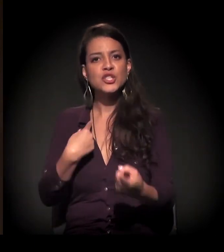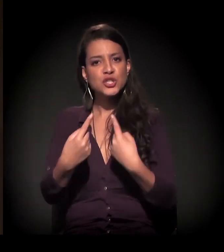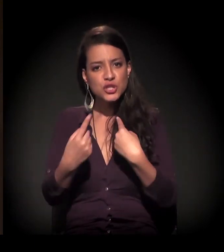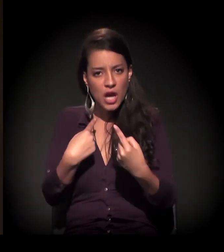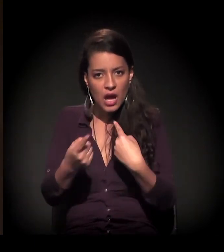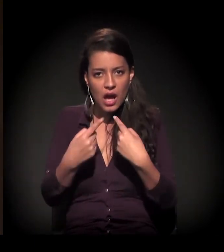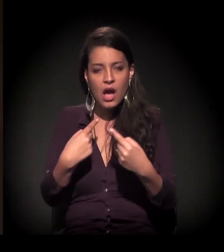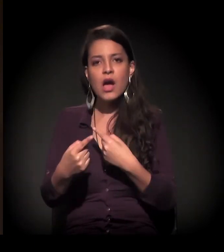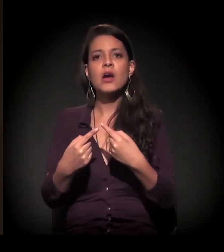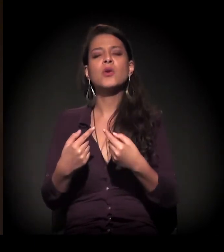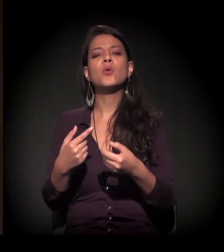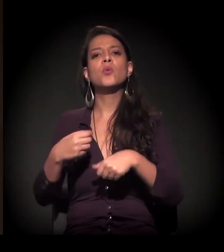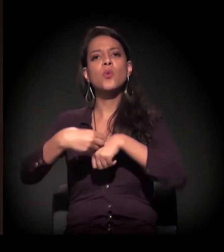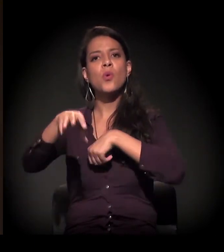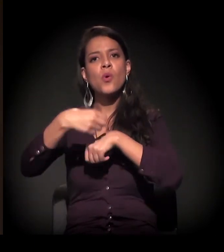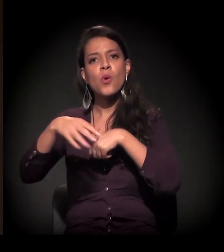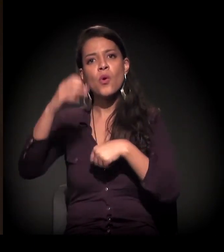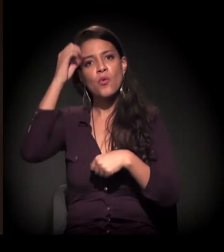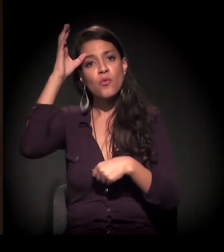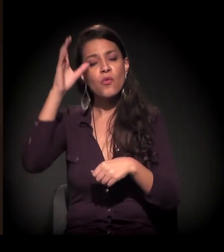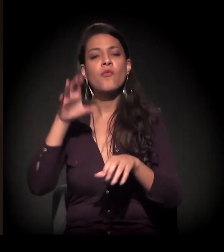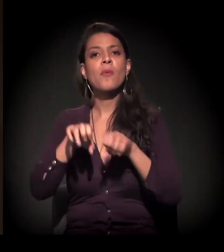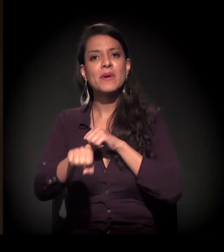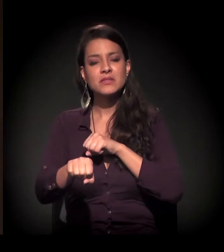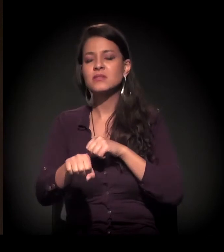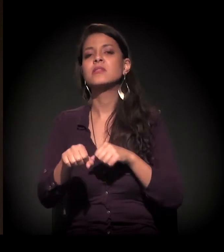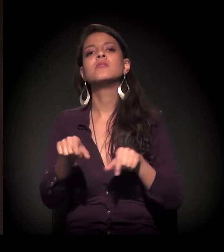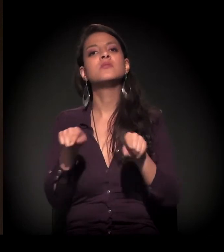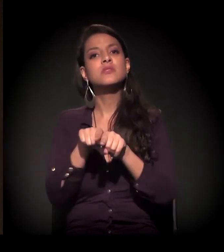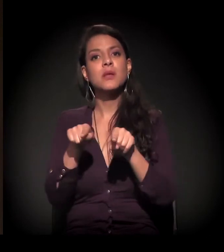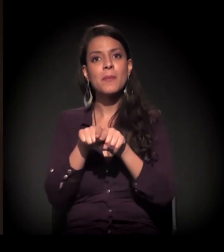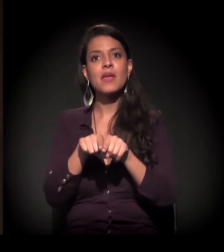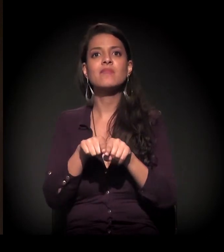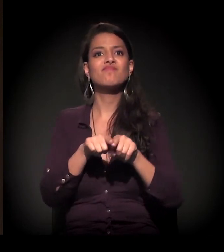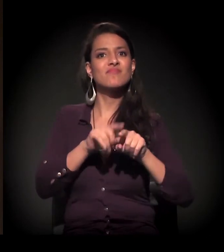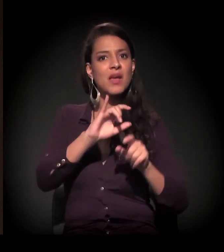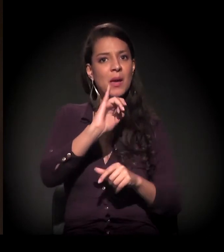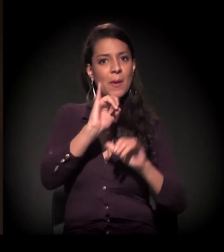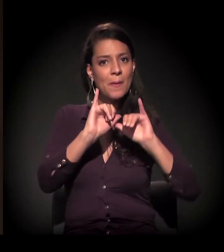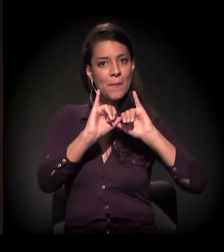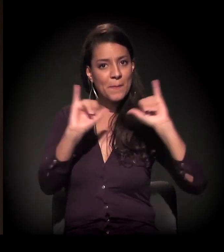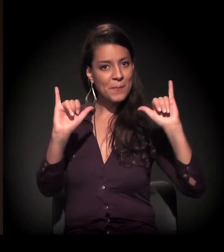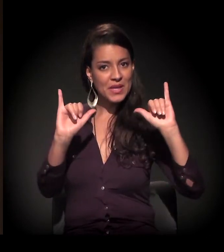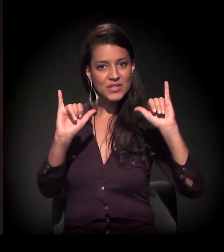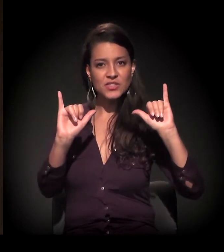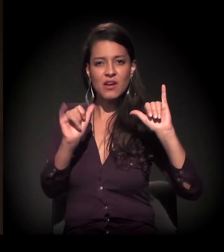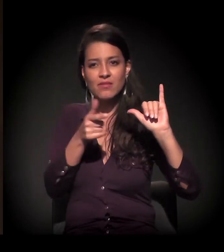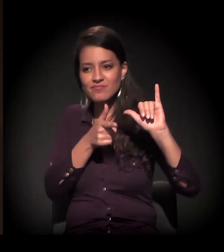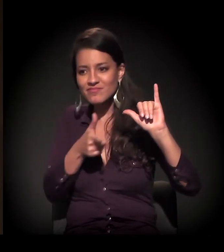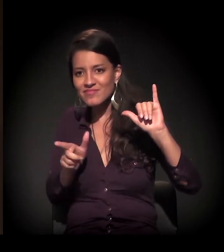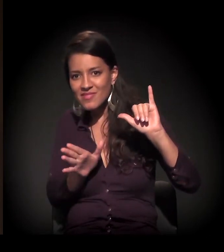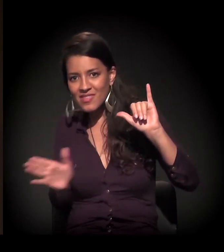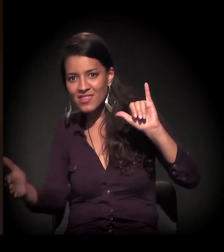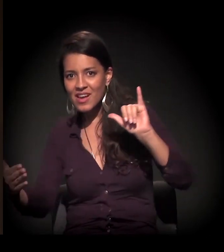de formação, nas mídias alternativas. O caminho é esse. Não tem outro. E nós vamos ter que construir novos caminhos.